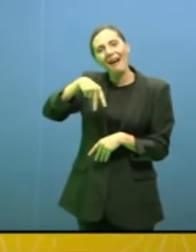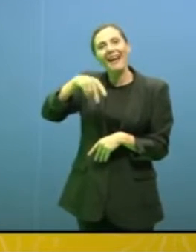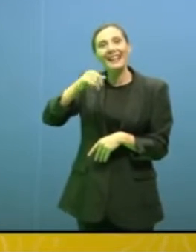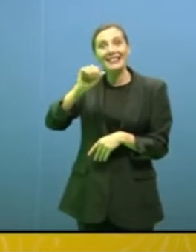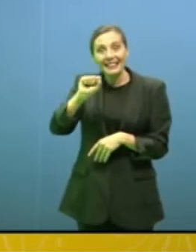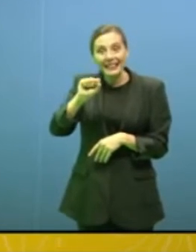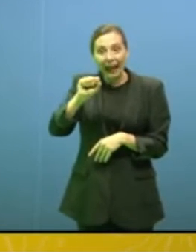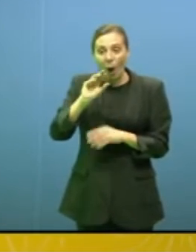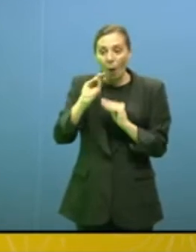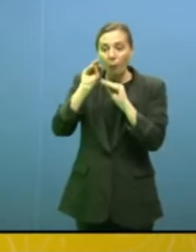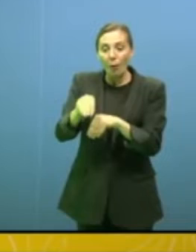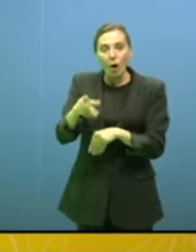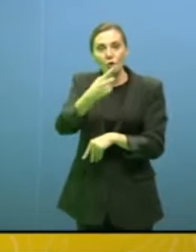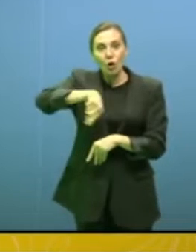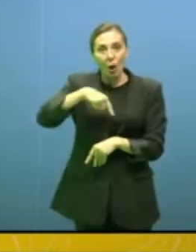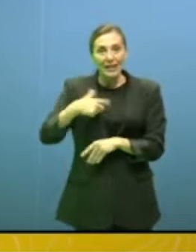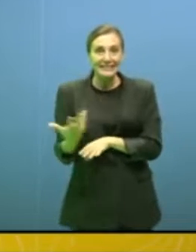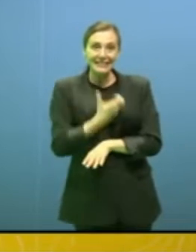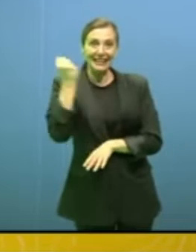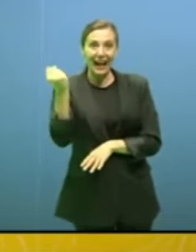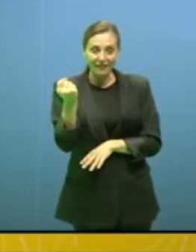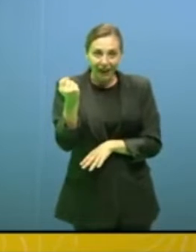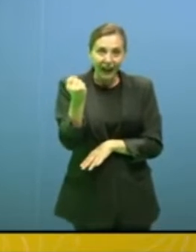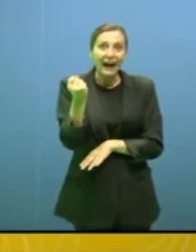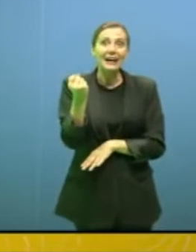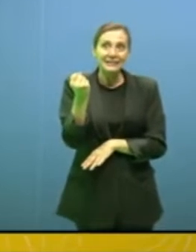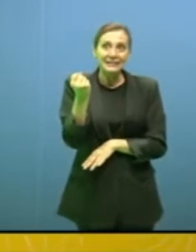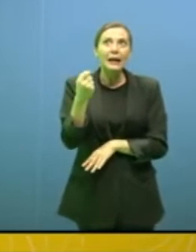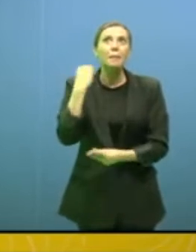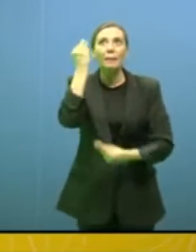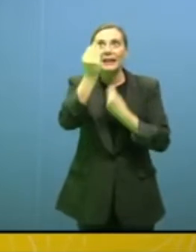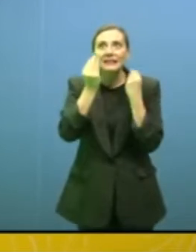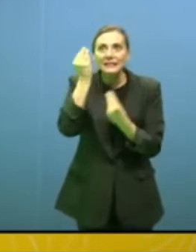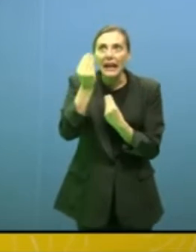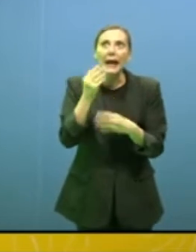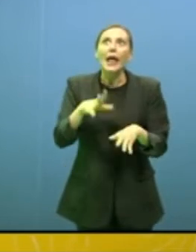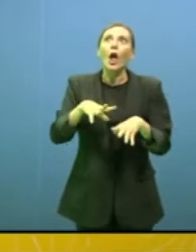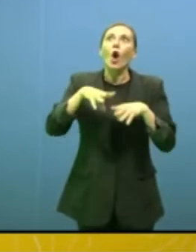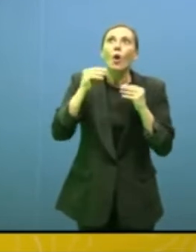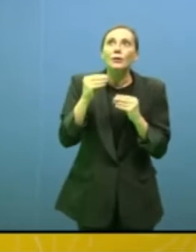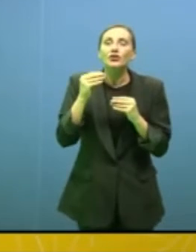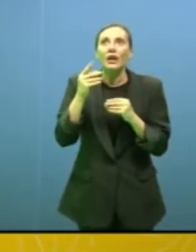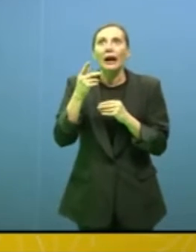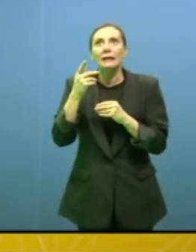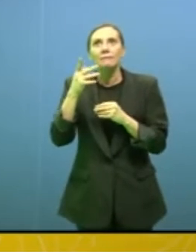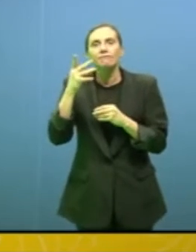perché se bisogna cominciare a pensare che alcuni possano salvarsi in dei posti specifici vuol dire